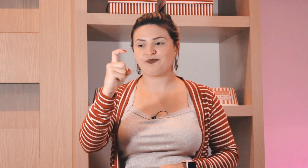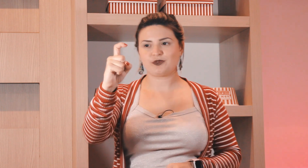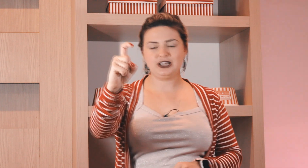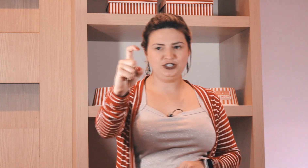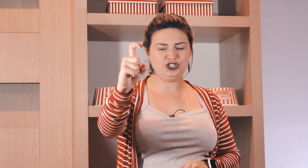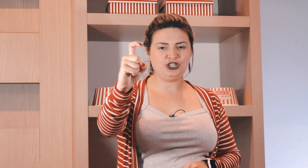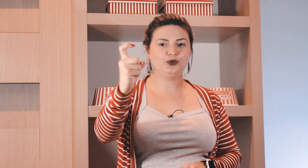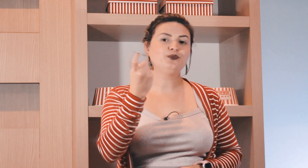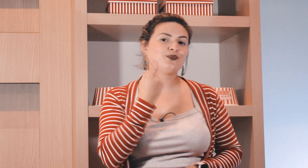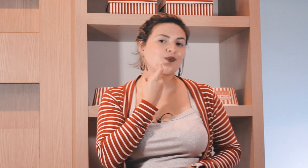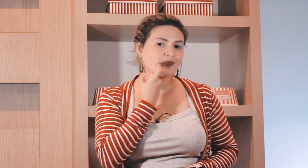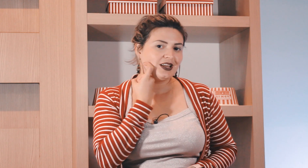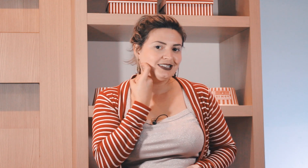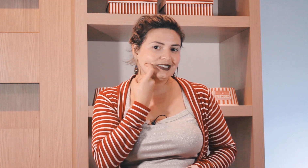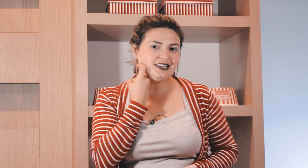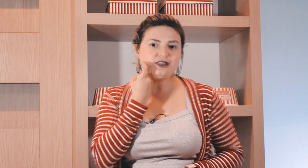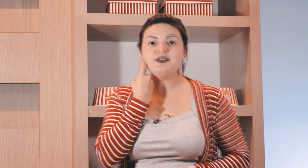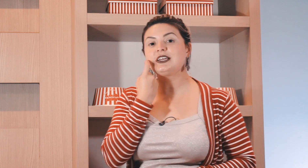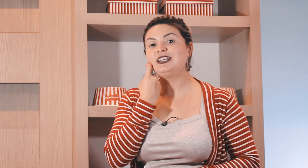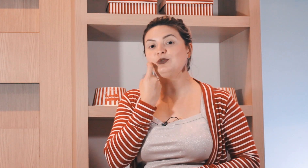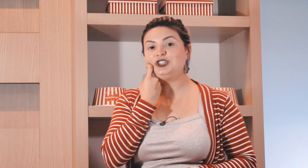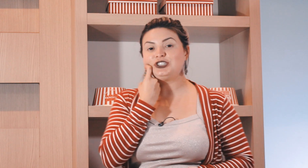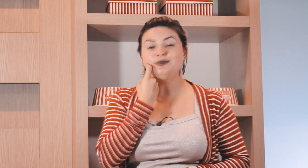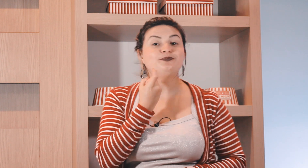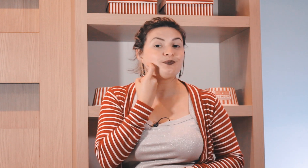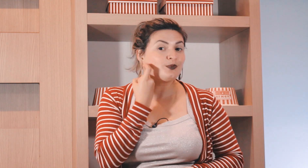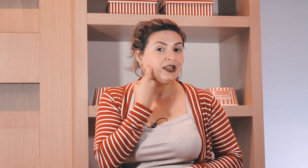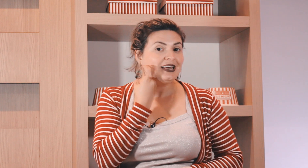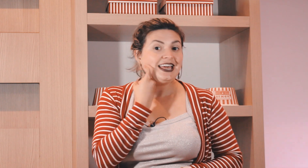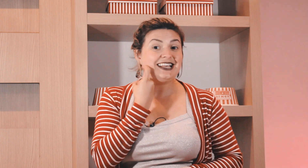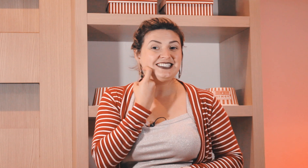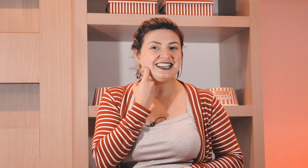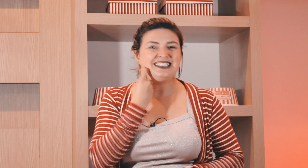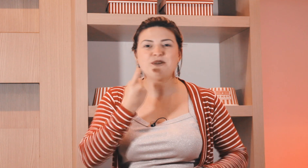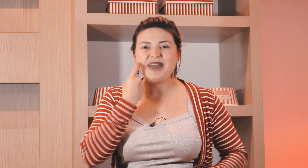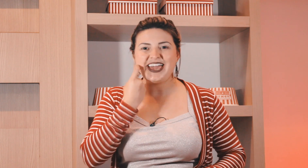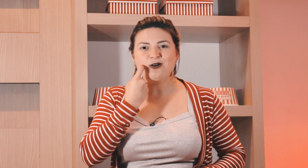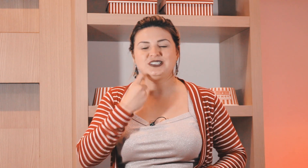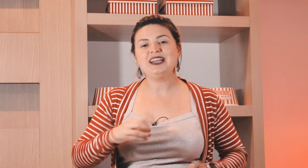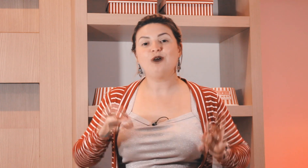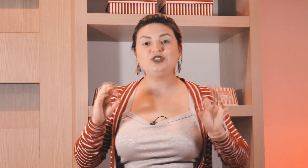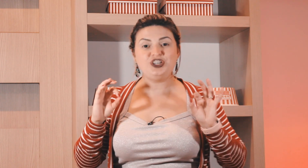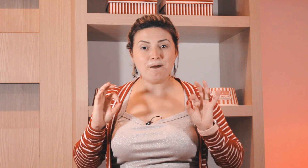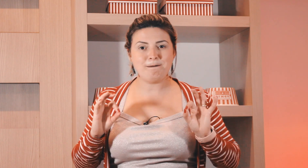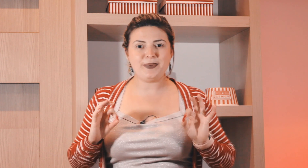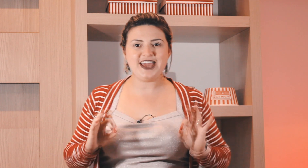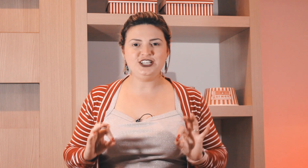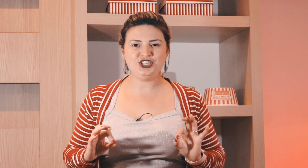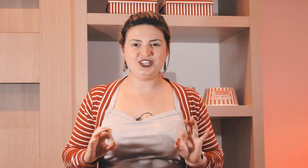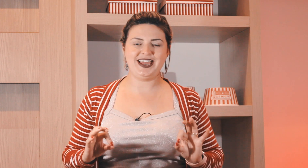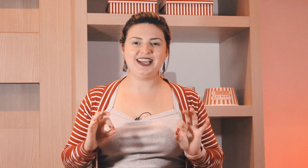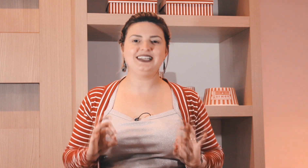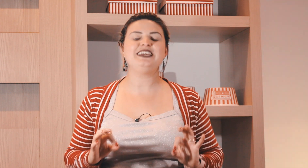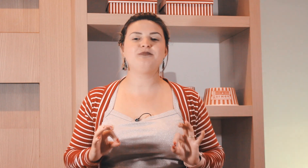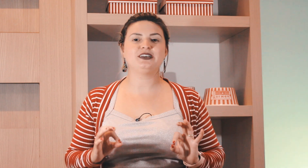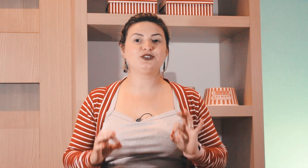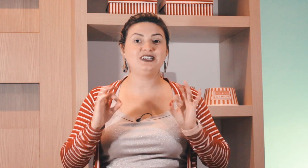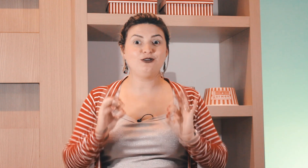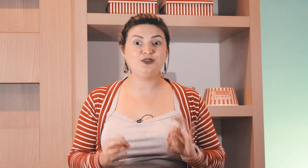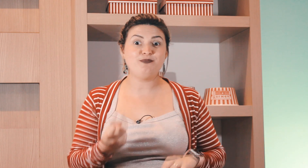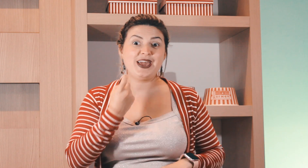ó gauchinho sexta-feira aqui na bochecha esse daqui também é o sinal de peixe em Libras o sinal